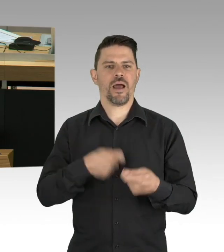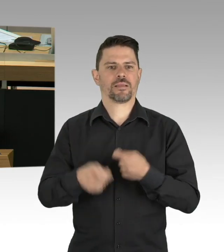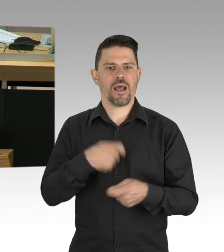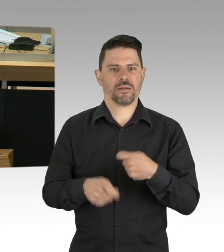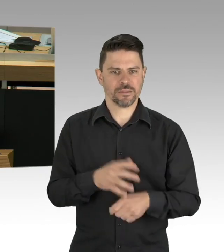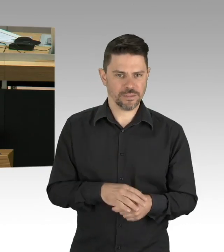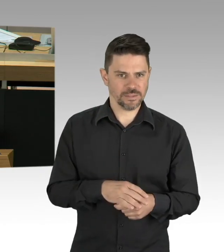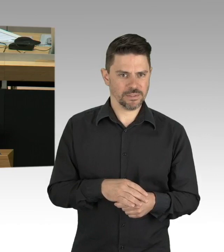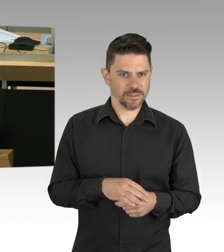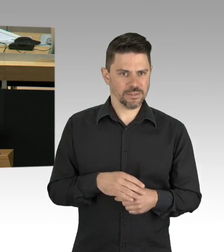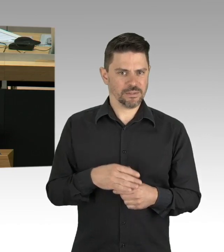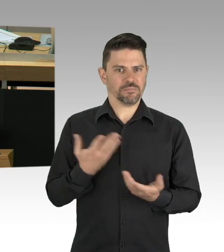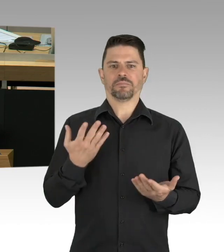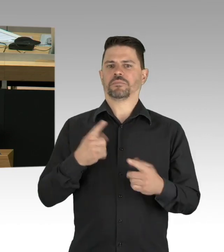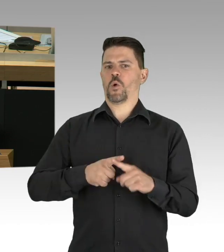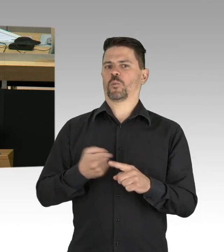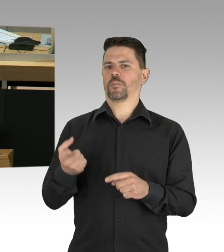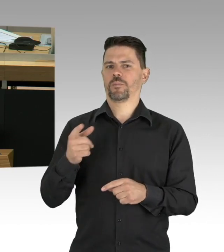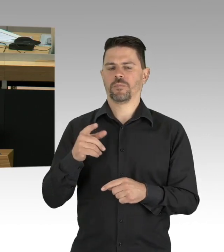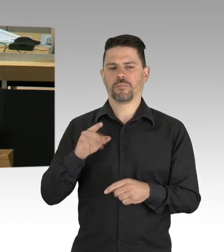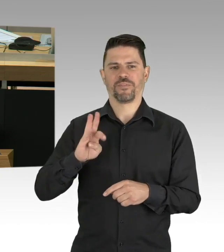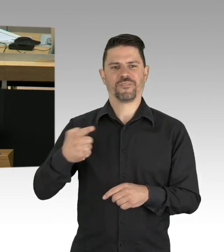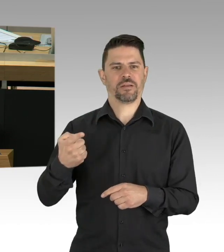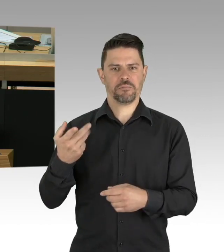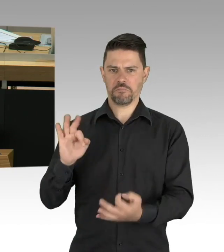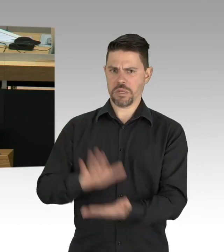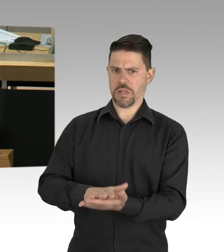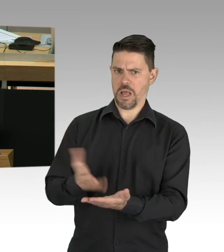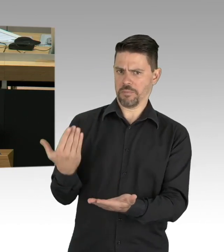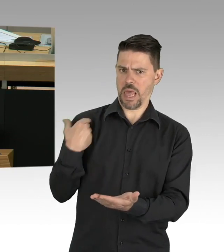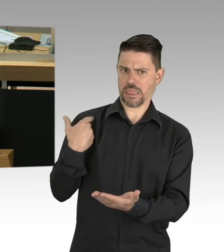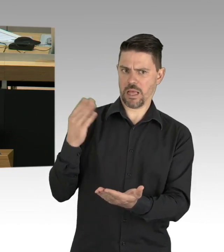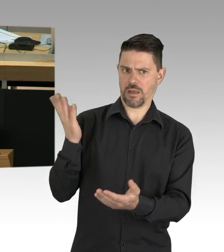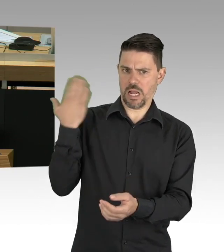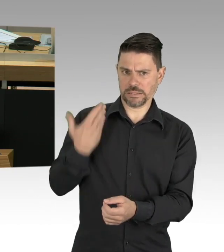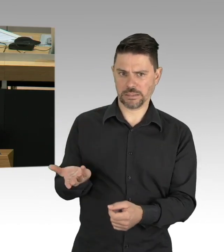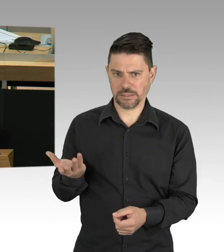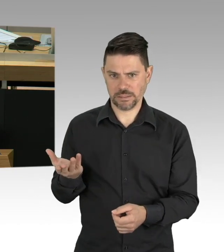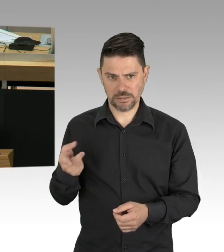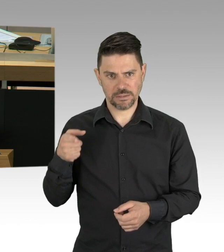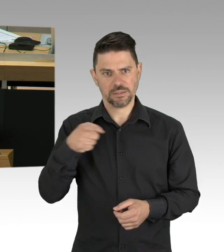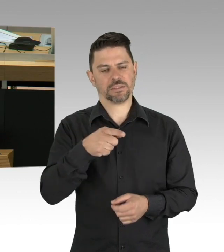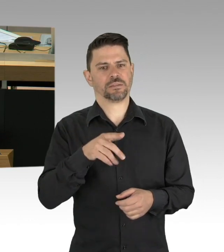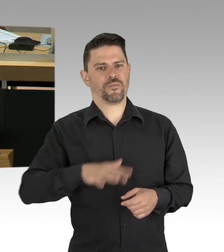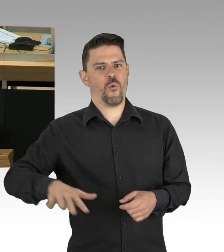Herr Innensenator, das Knebeln der Bürger. Tatsächlich liegen die Sterbezahlen der Berliner in allen Altersgruppen